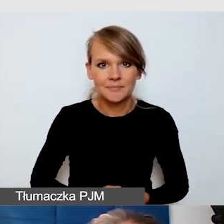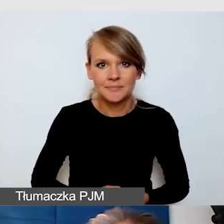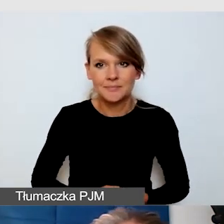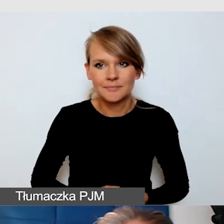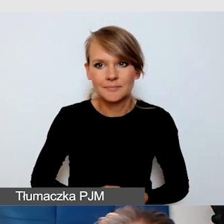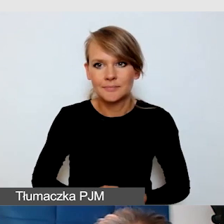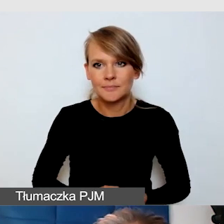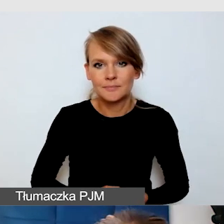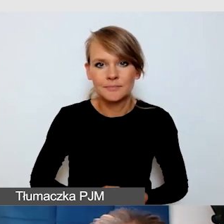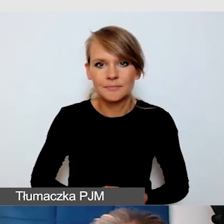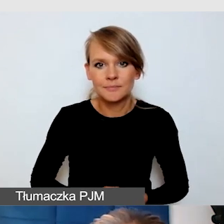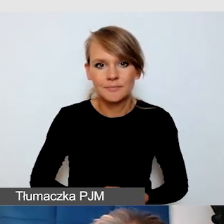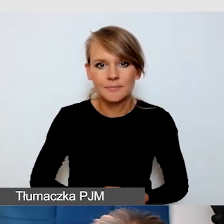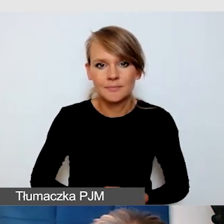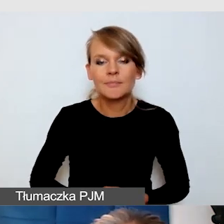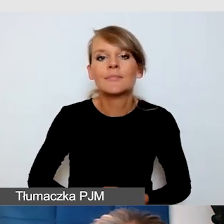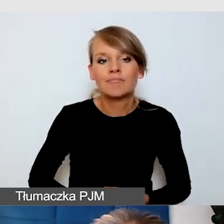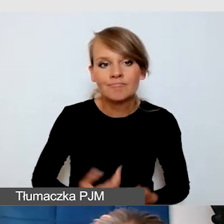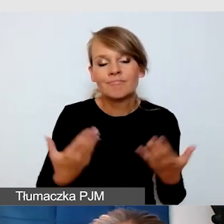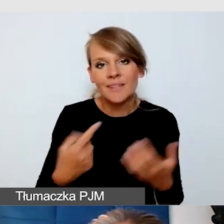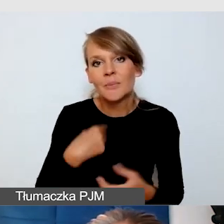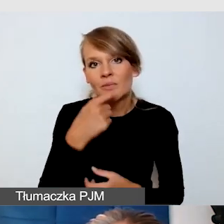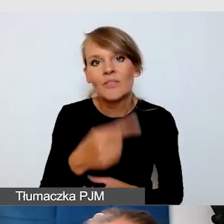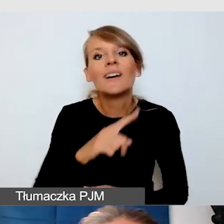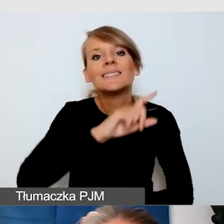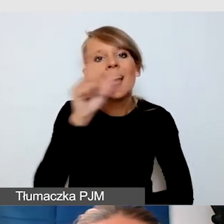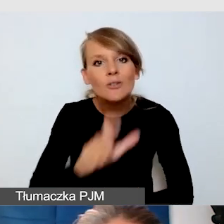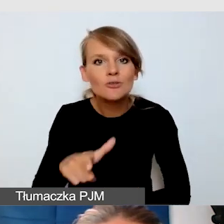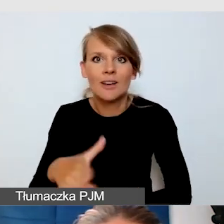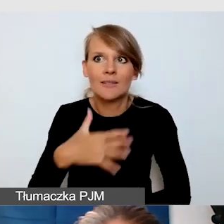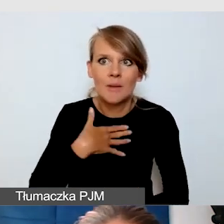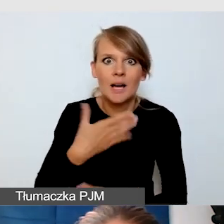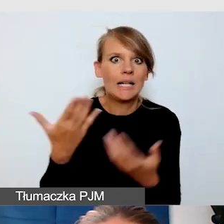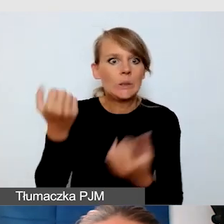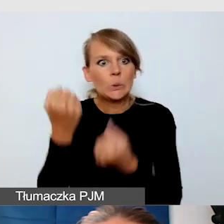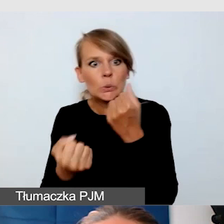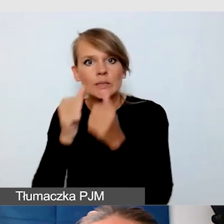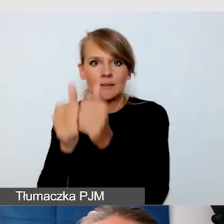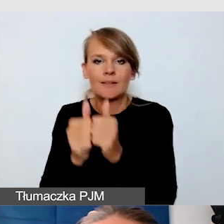Powiedziałam też, że my cały czas mamy wyzwania. Nie powiedziałabym, że mamy w pełni dostępne wydarzenia,